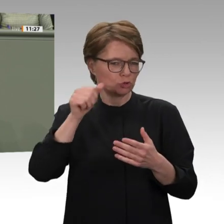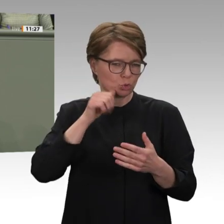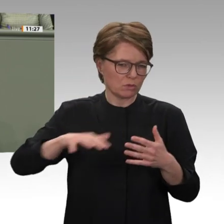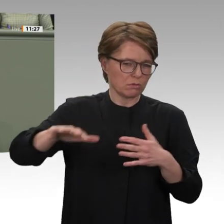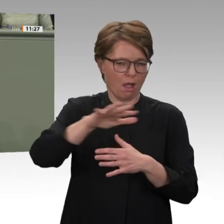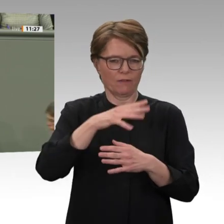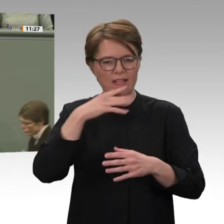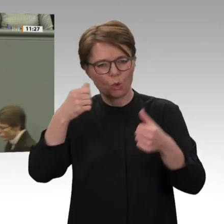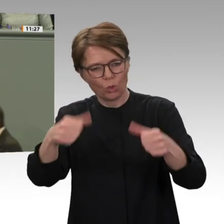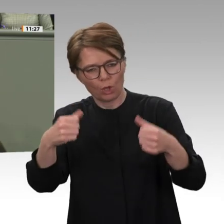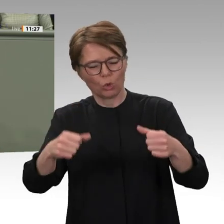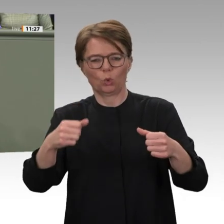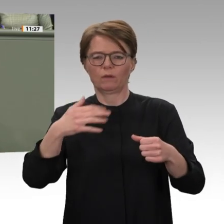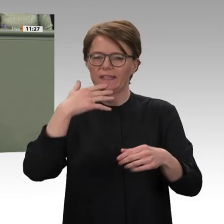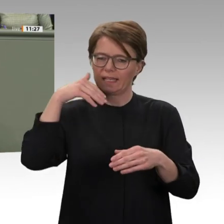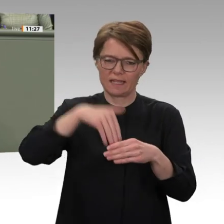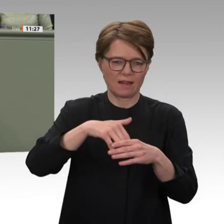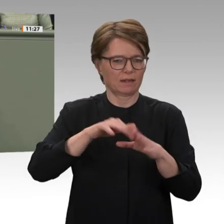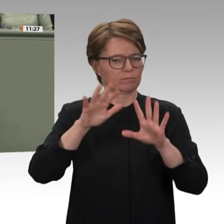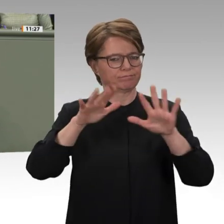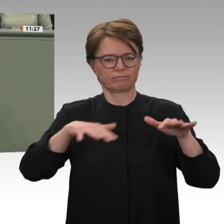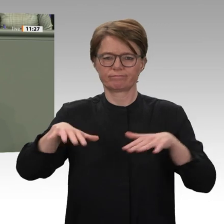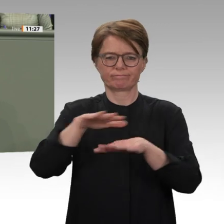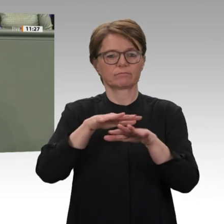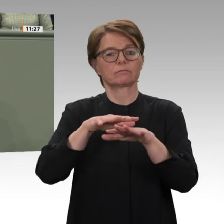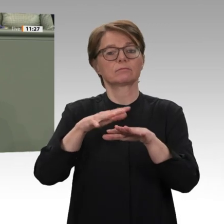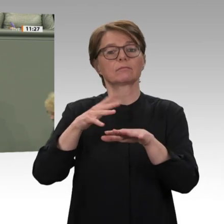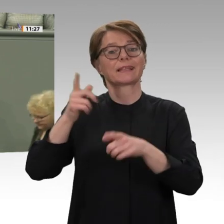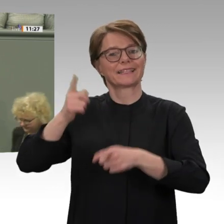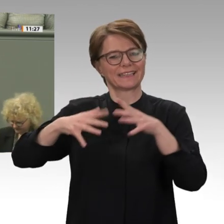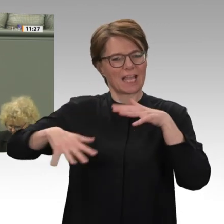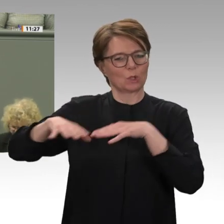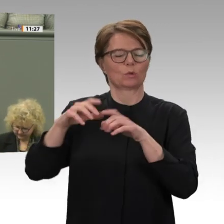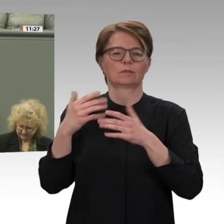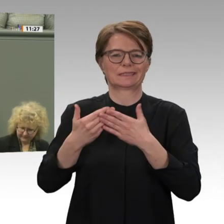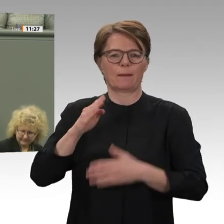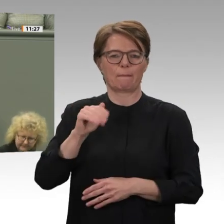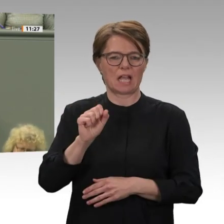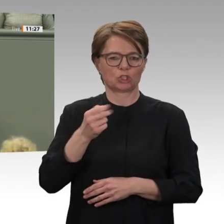Regierung im Fall Baschir jetzt die Zusammenarbeit mit dem Internationalen Strafgerichtshof